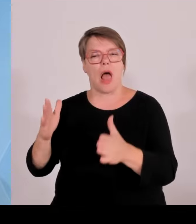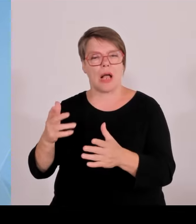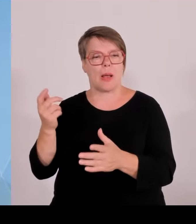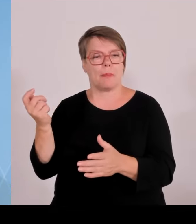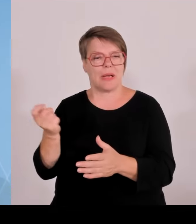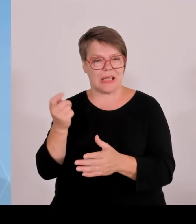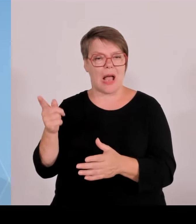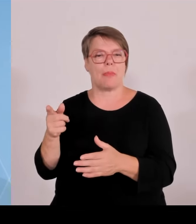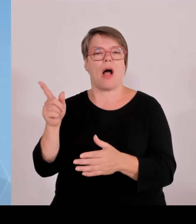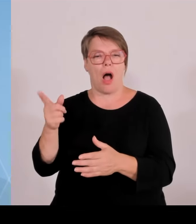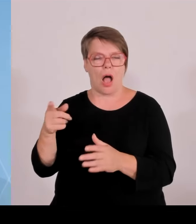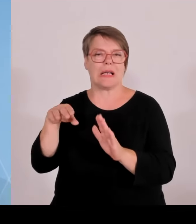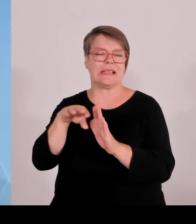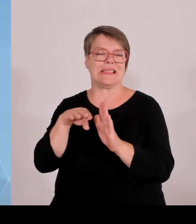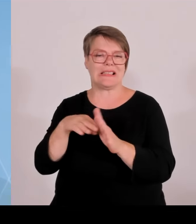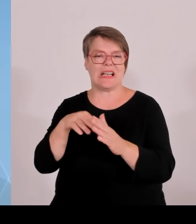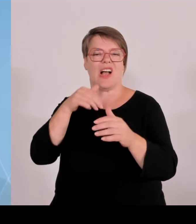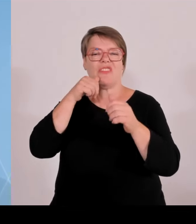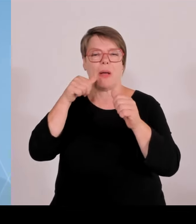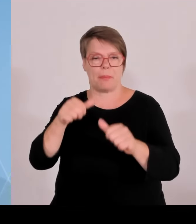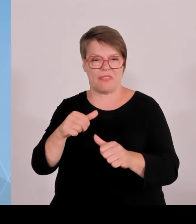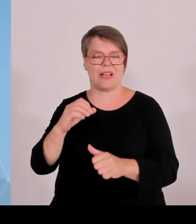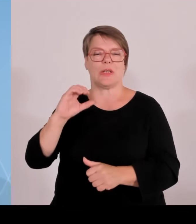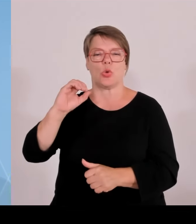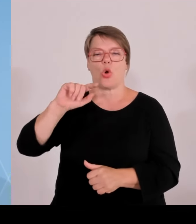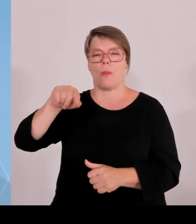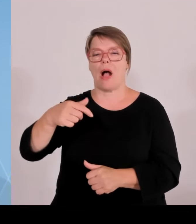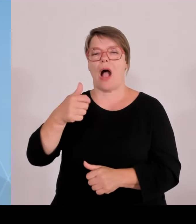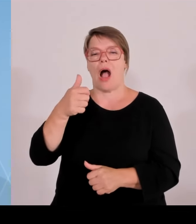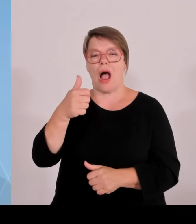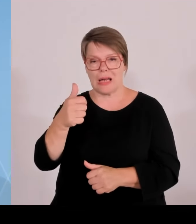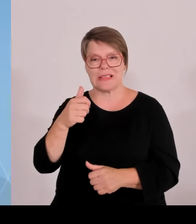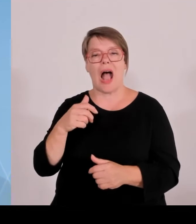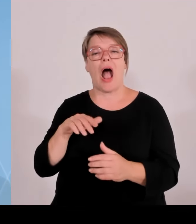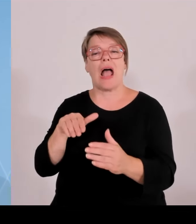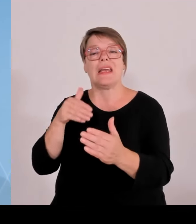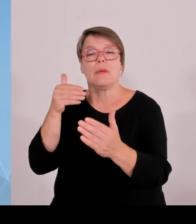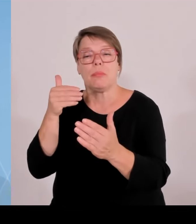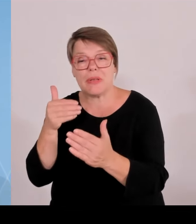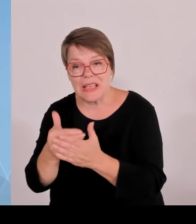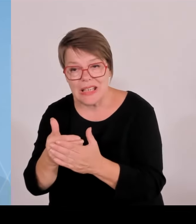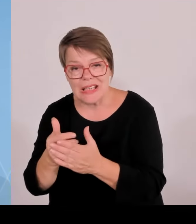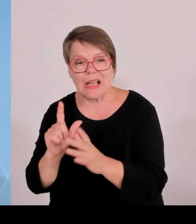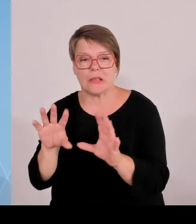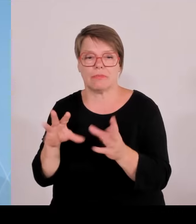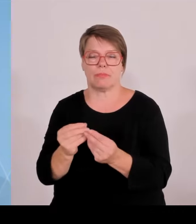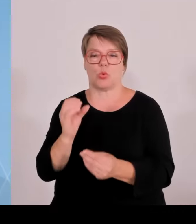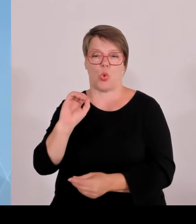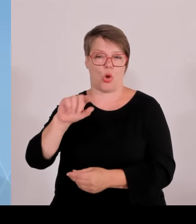Es sei den vor Ort sagt jeder interessiert mich nicht, ich lege mein Geld woanders an, ich will mit Photovoltaik und